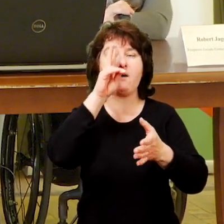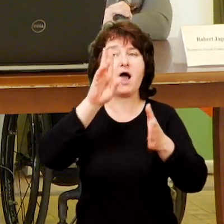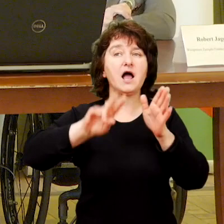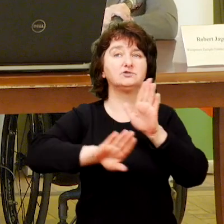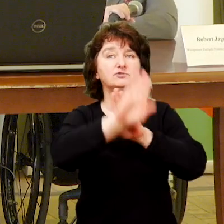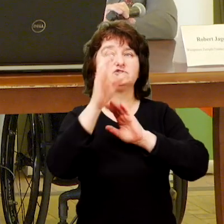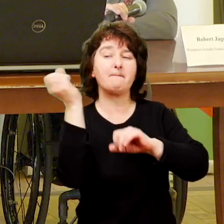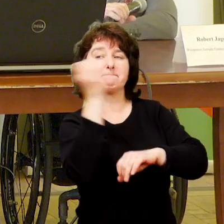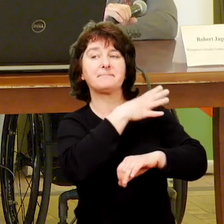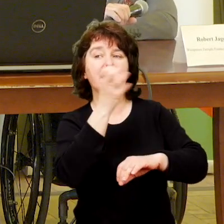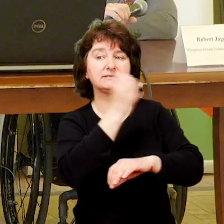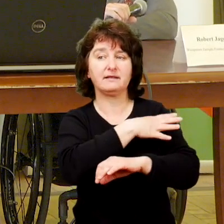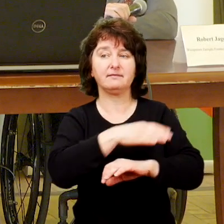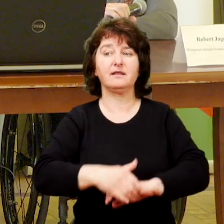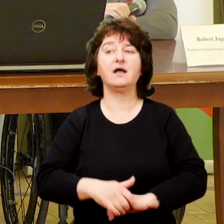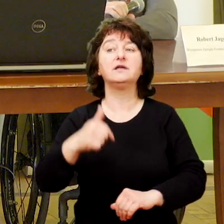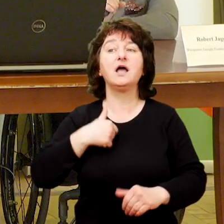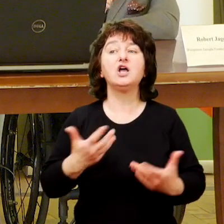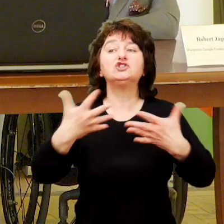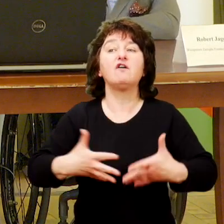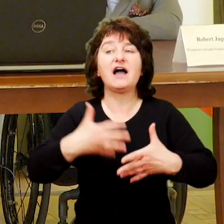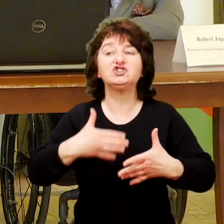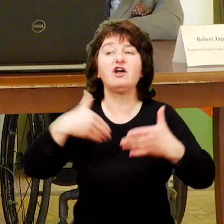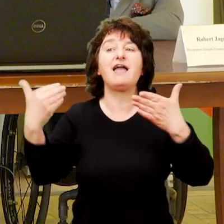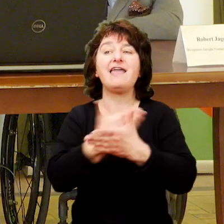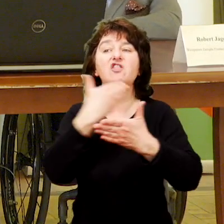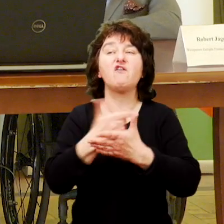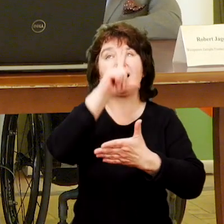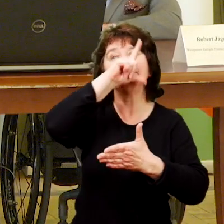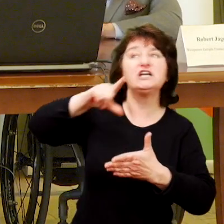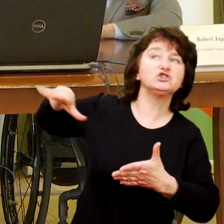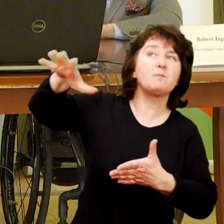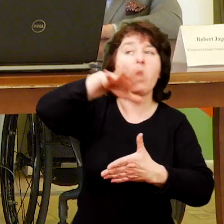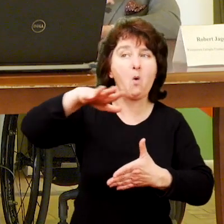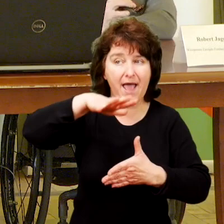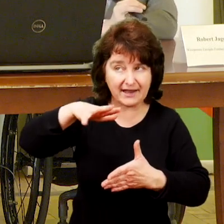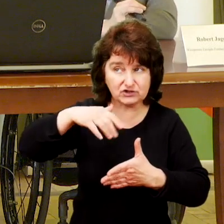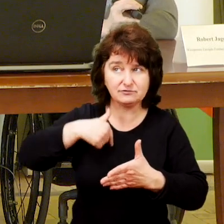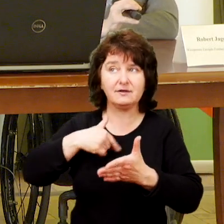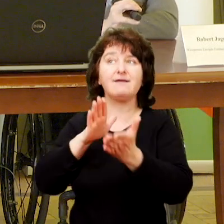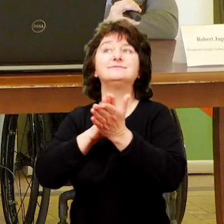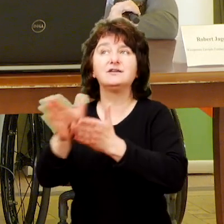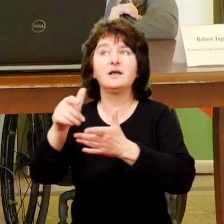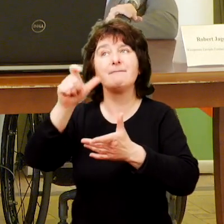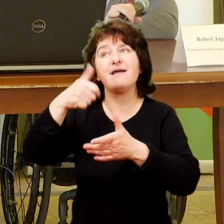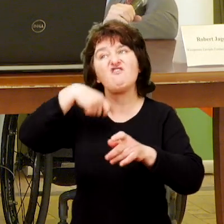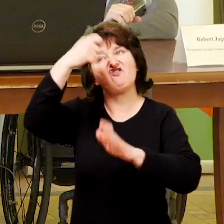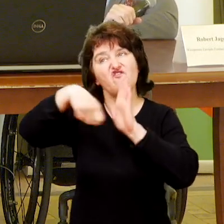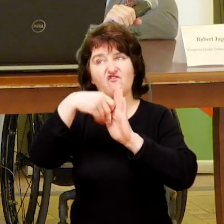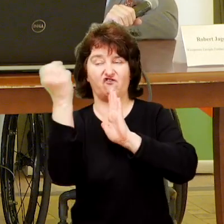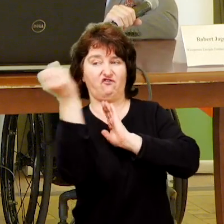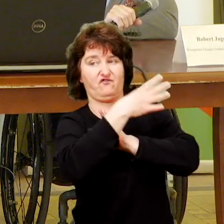Dzień dobry, czy to jest ten moment kiedy możemy posłużyć się prezentacją? Tak, bardzo prosimy. Jesteśmy ze stowarzyszenia innowacji społecznych to zaczniemy od filmu.